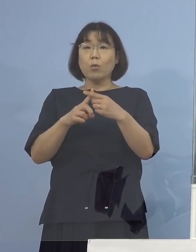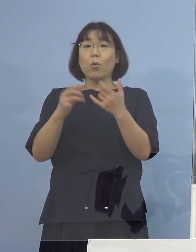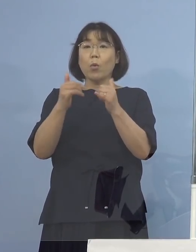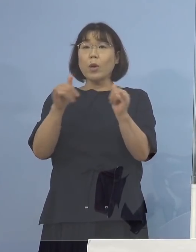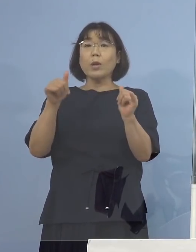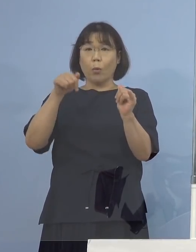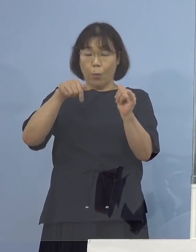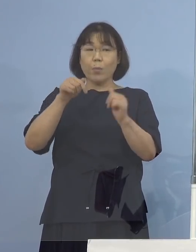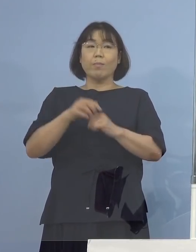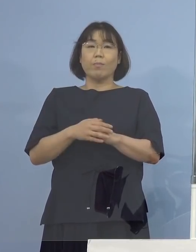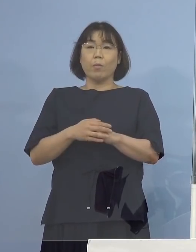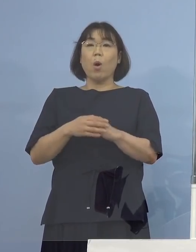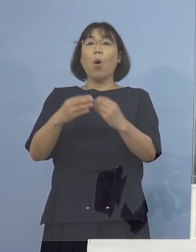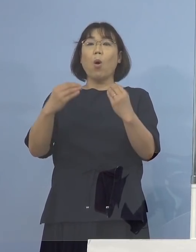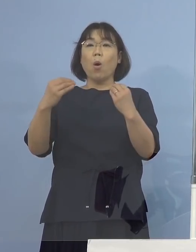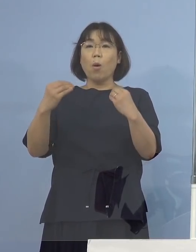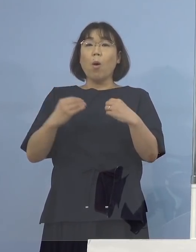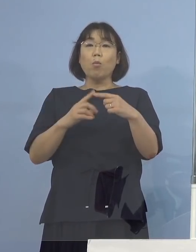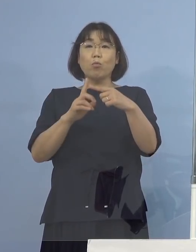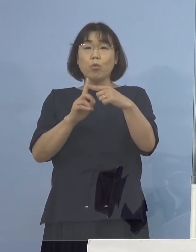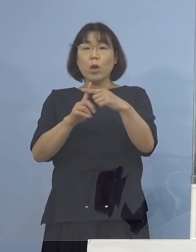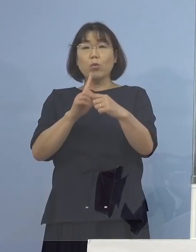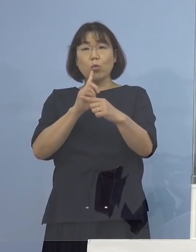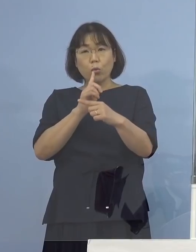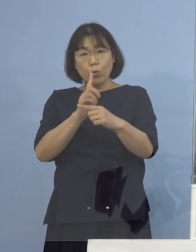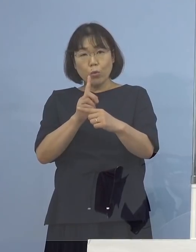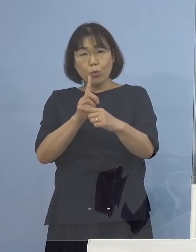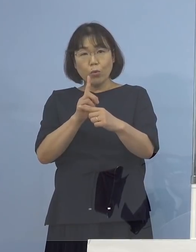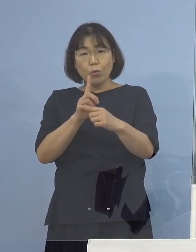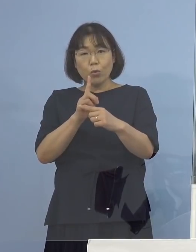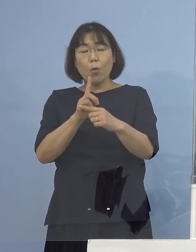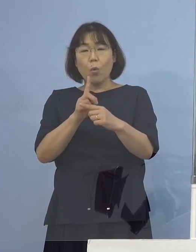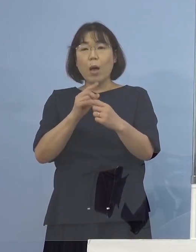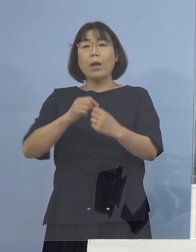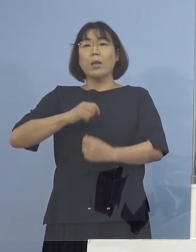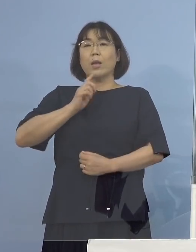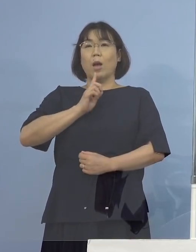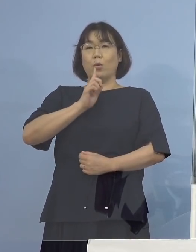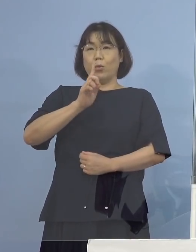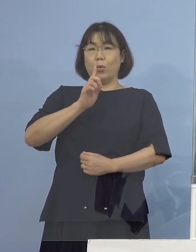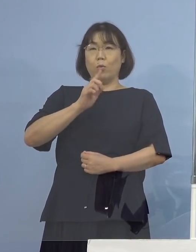そして陽性が出たといった点については 正確に申し上げると疑い事例